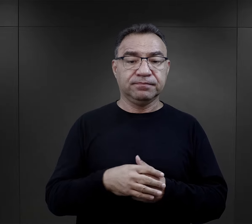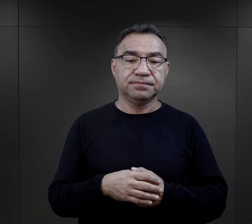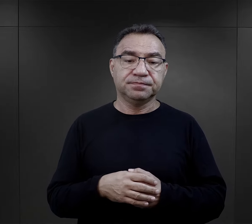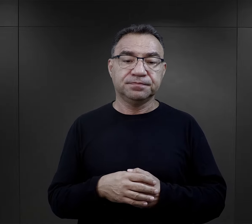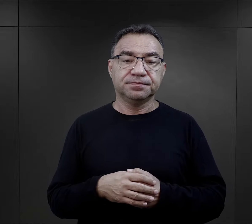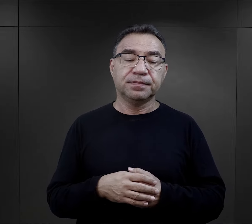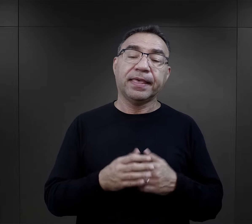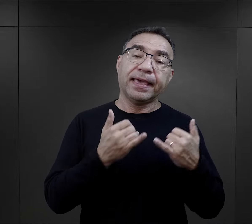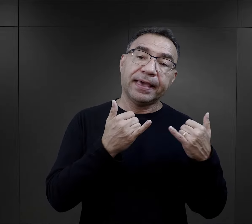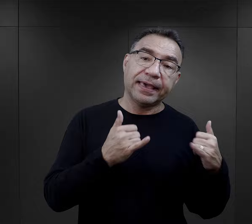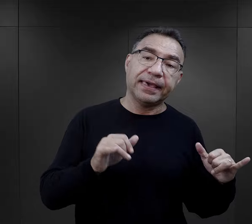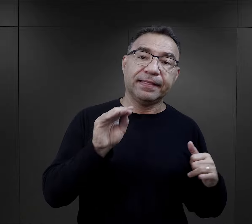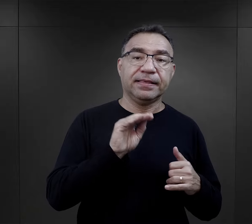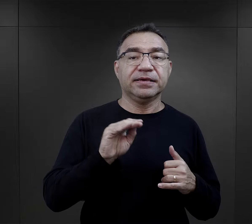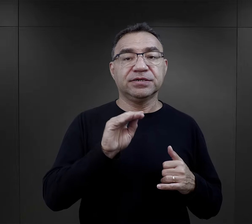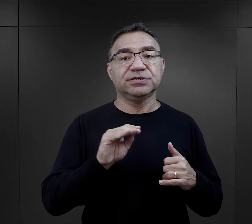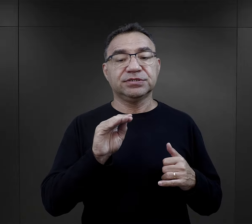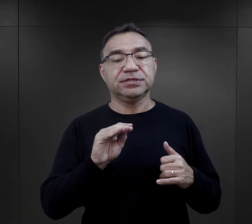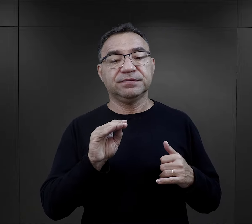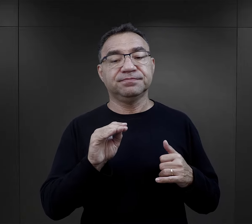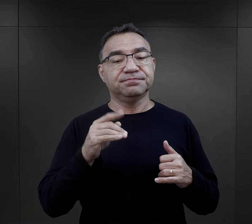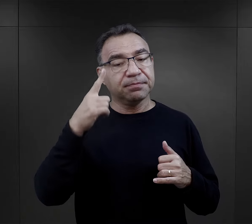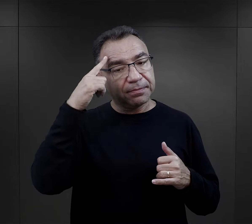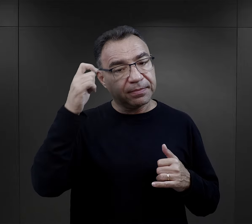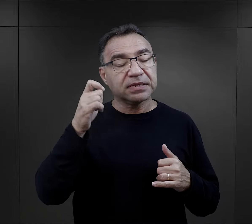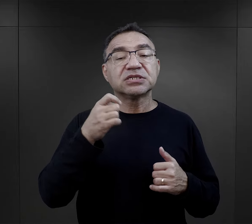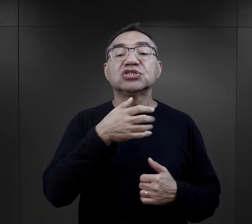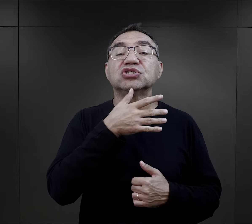Jeszcze inaczej pierwszy kontakt zapamiętali Żydzi